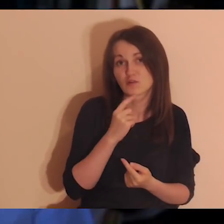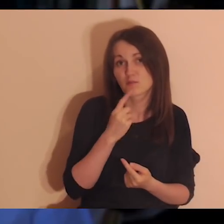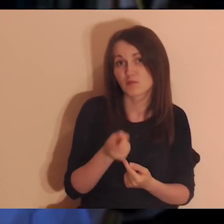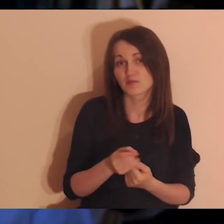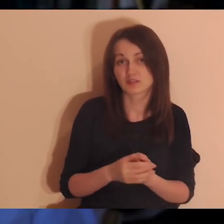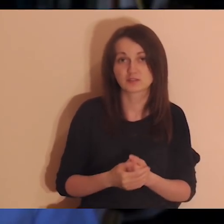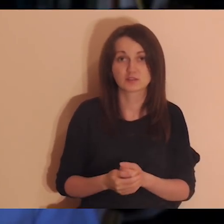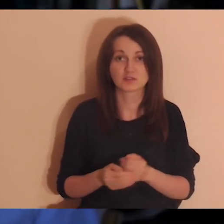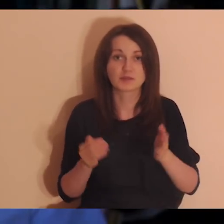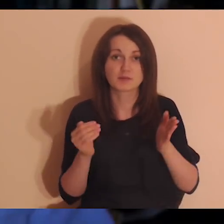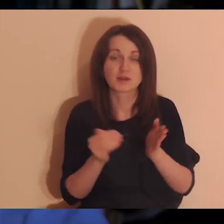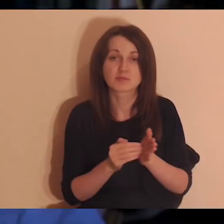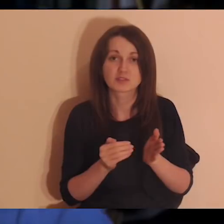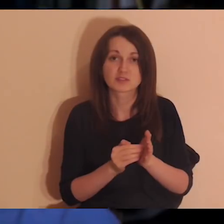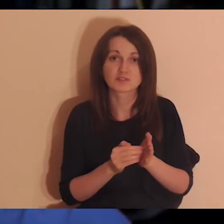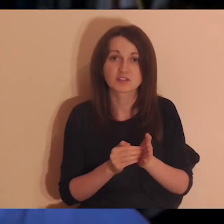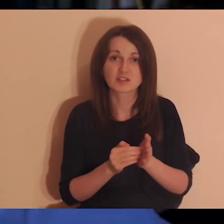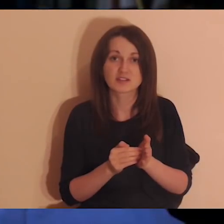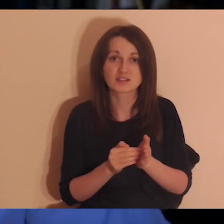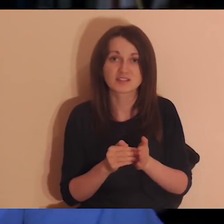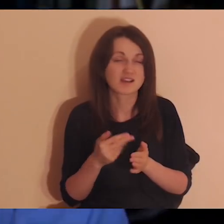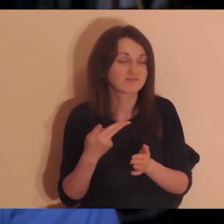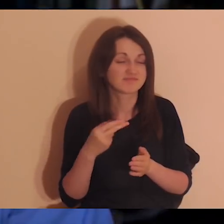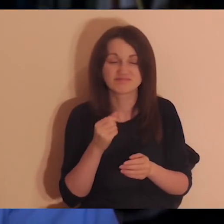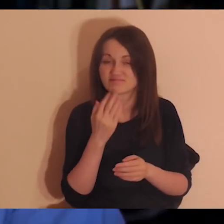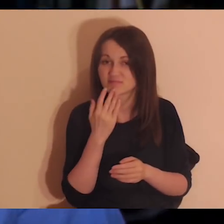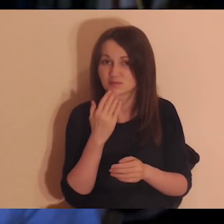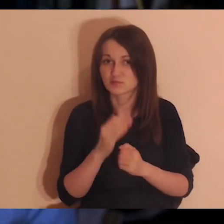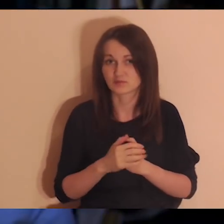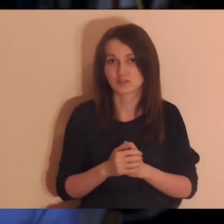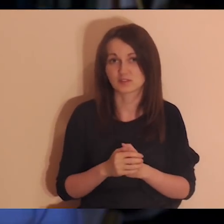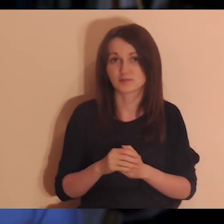przyzwyczajamy się raczej do tego, że się tego nie mówi niż że się mówi -